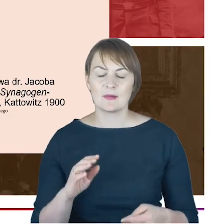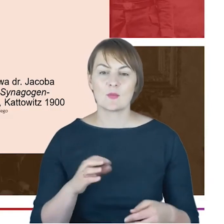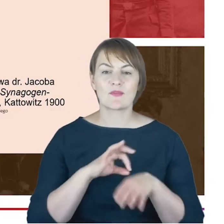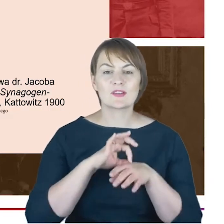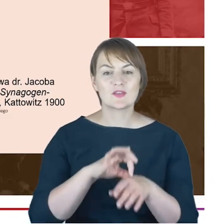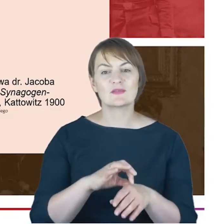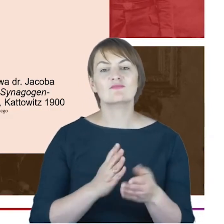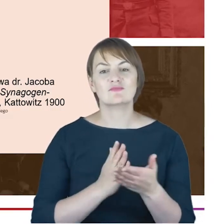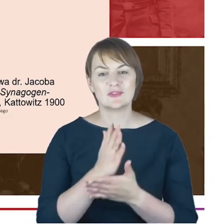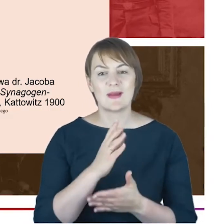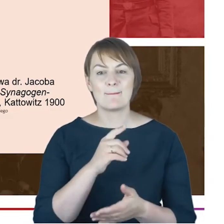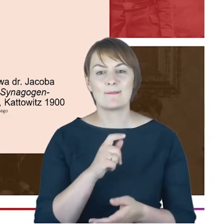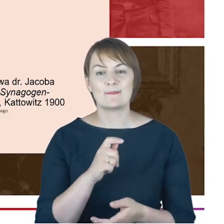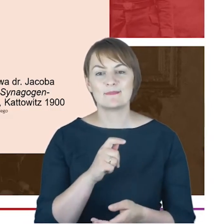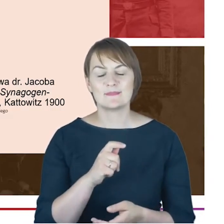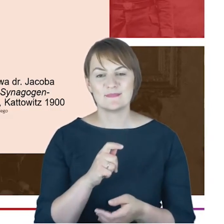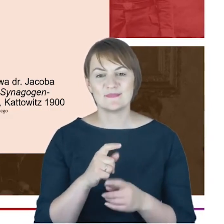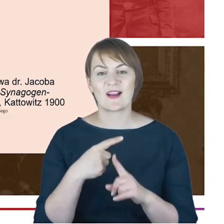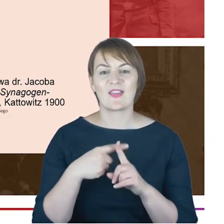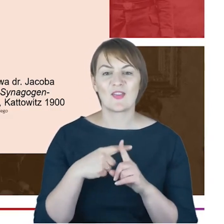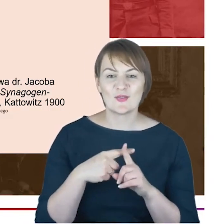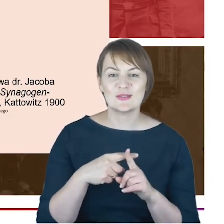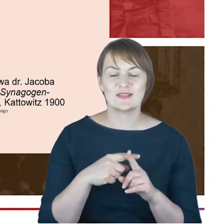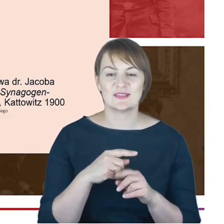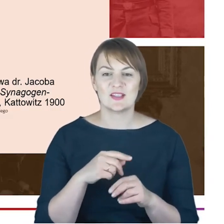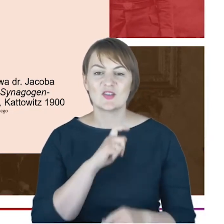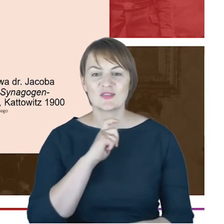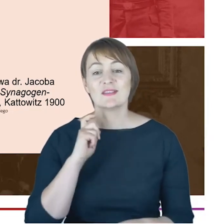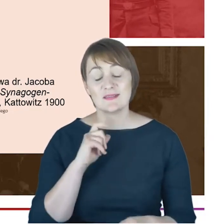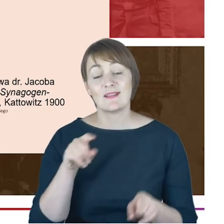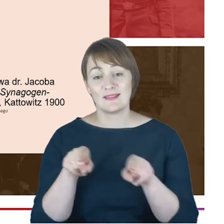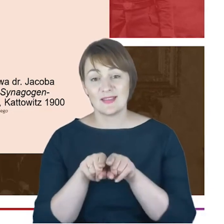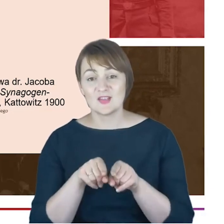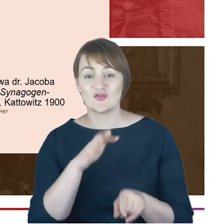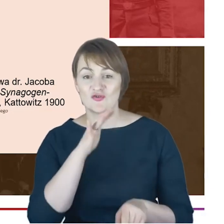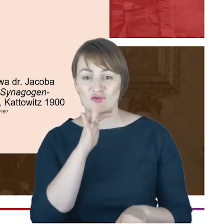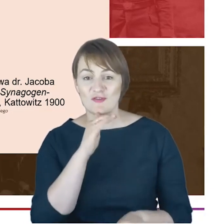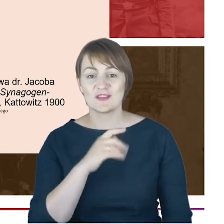katolickiego księdza i żydowskiego rabina-miał na uwadze Cohna-którzy zwracali się do siebie zawsze